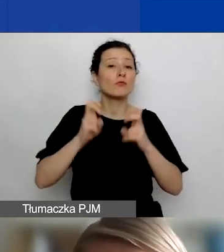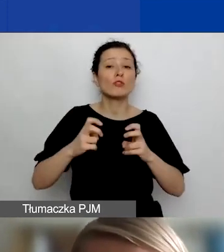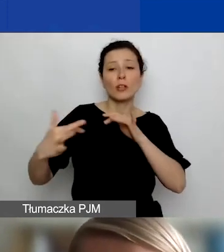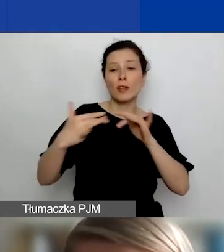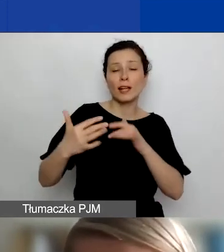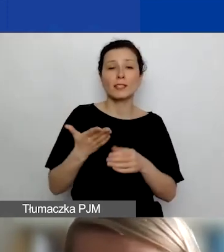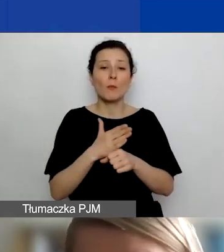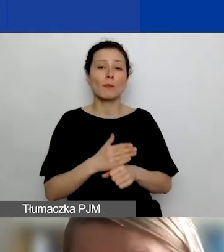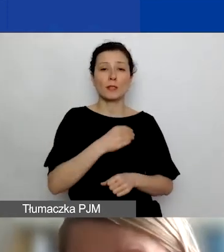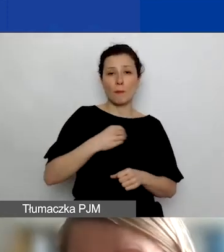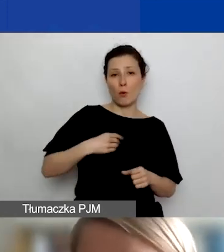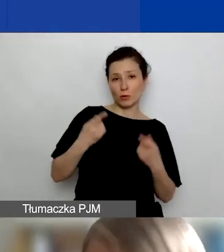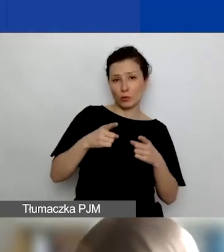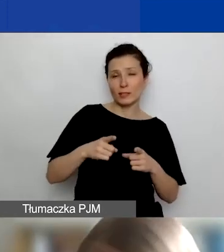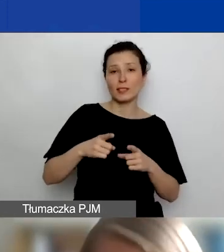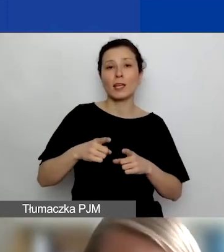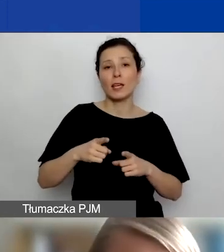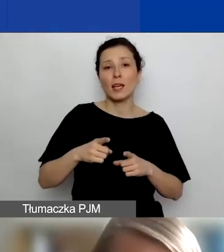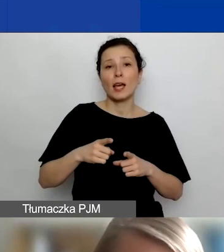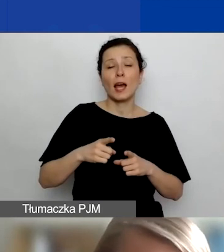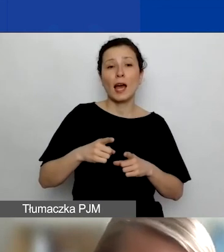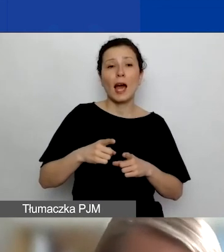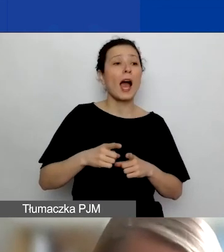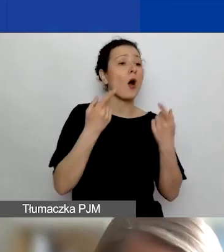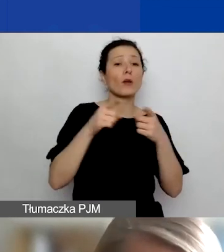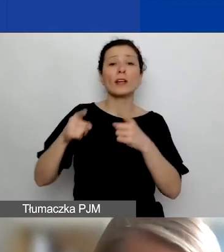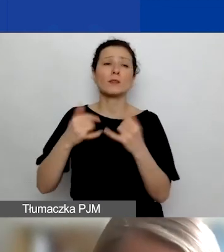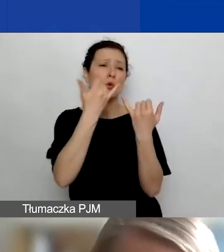a podmiotami z różnych krajów, które są związane z tym programem.